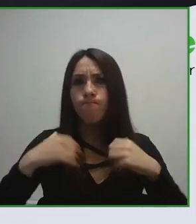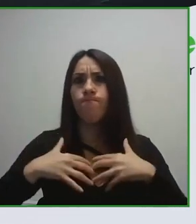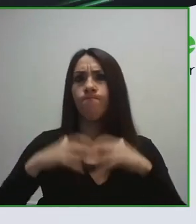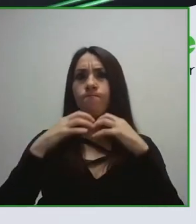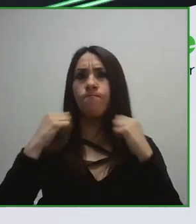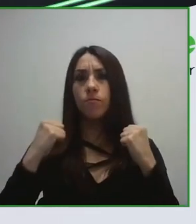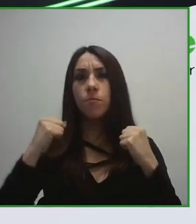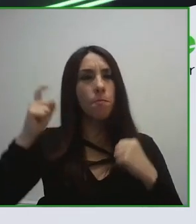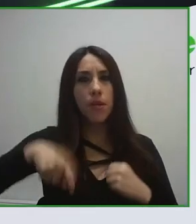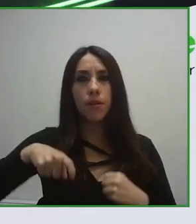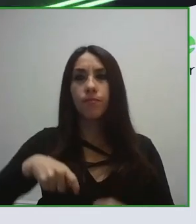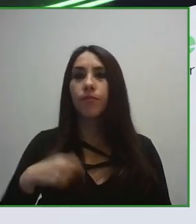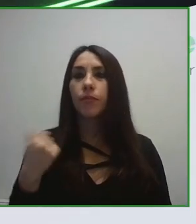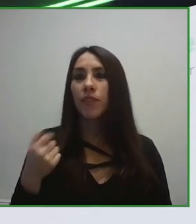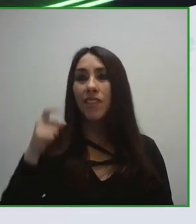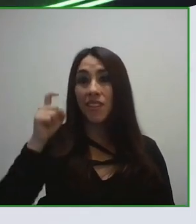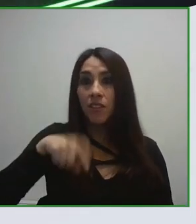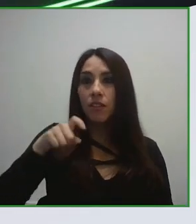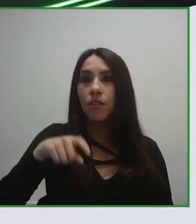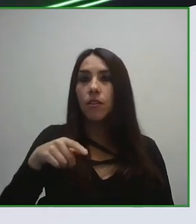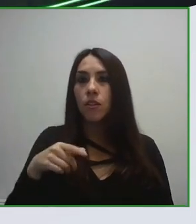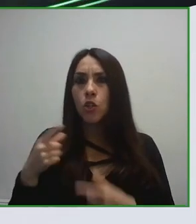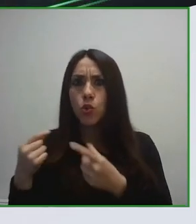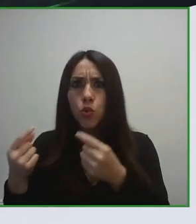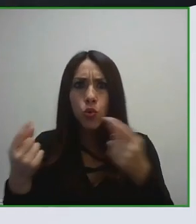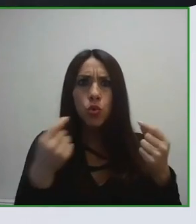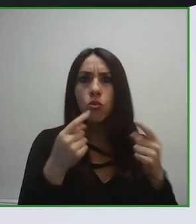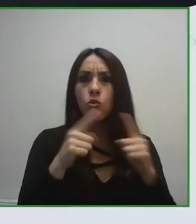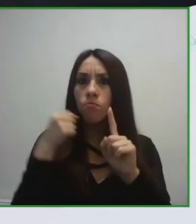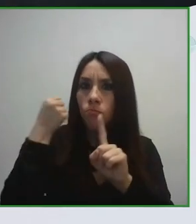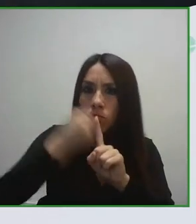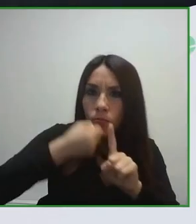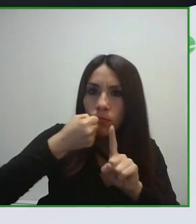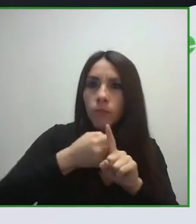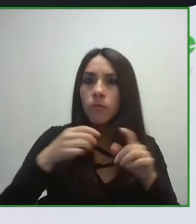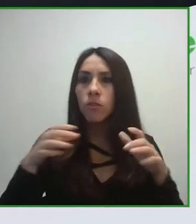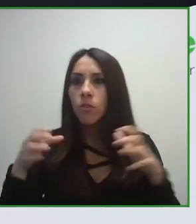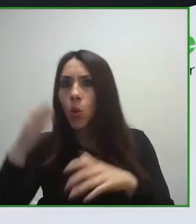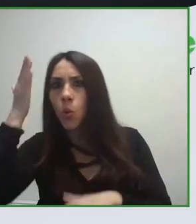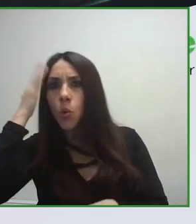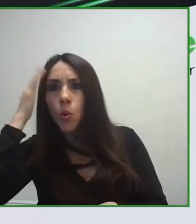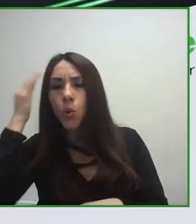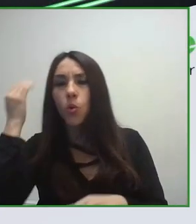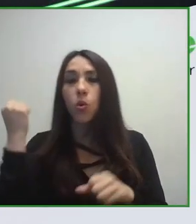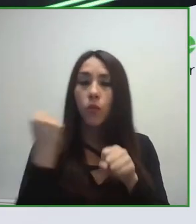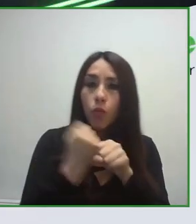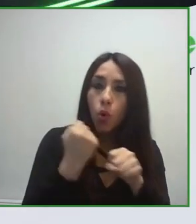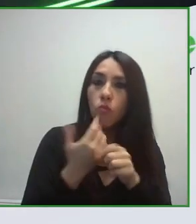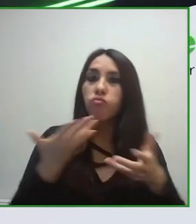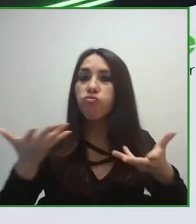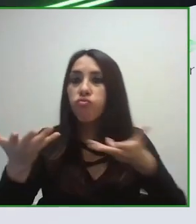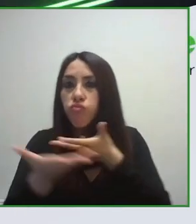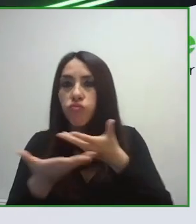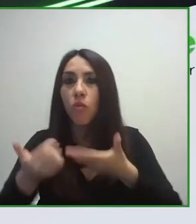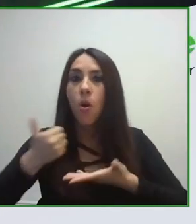de acuerdo y colaborando, coordinando el trabajo conjunto de los diferentes organismos